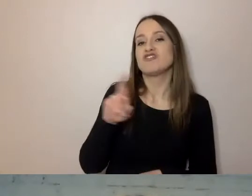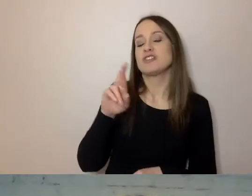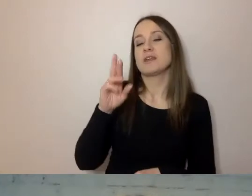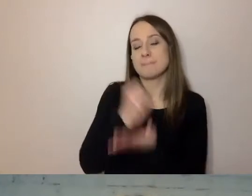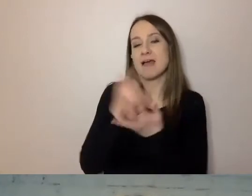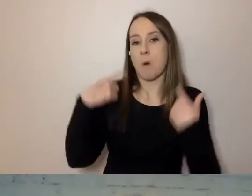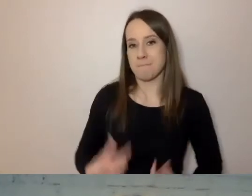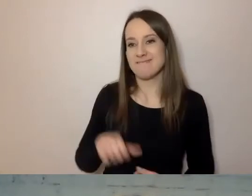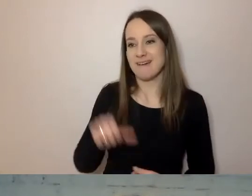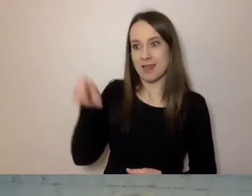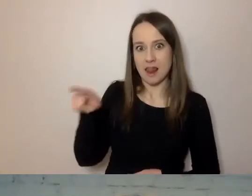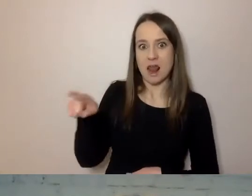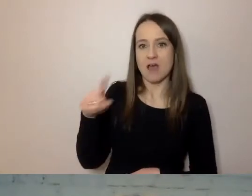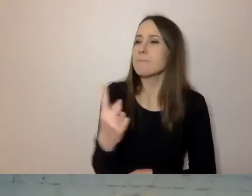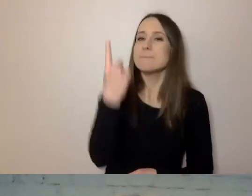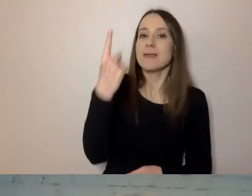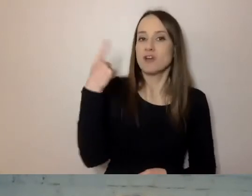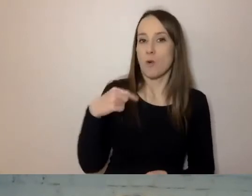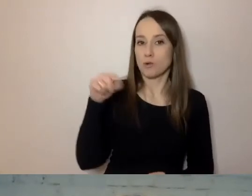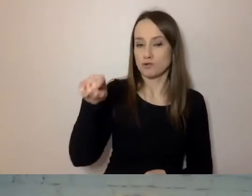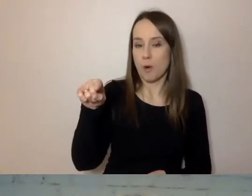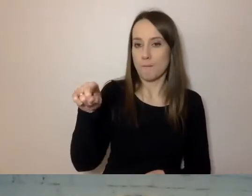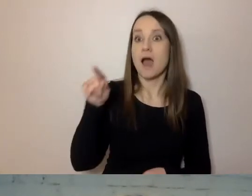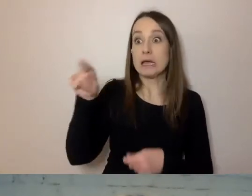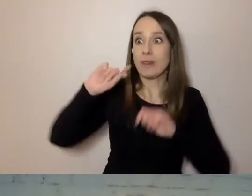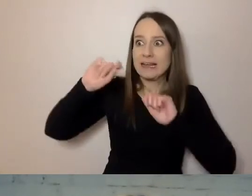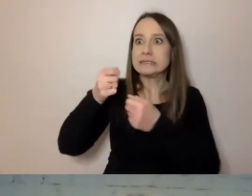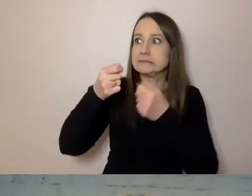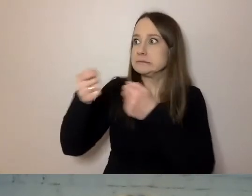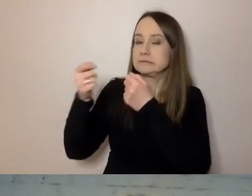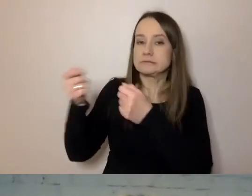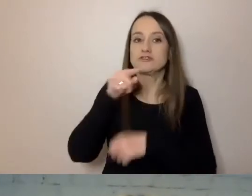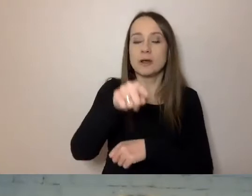która namawiała do tego, aby takie projekty,